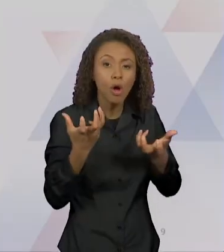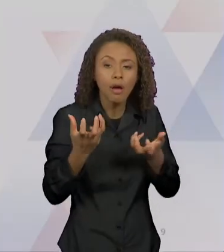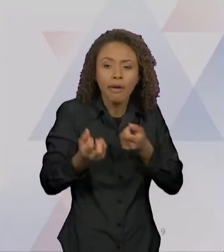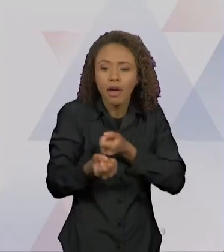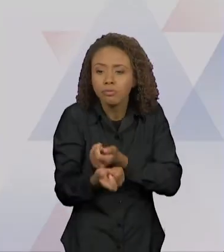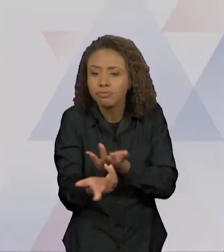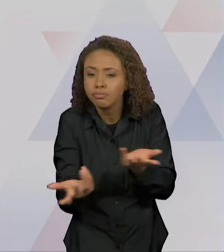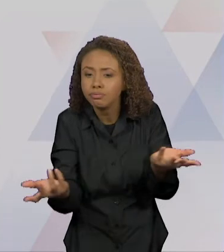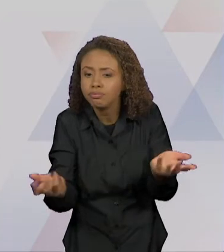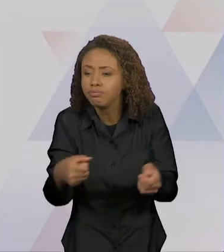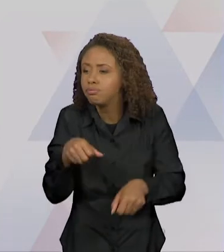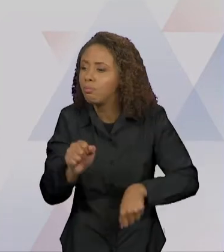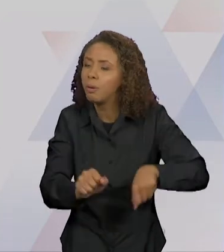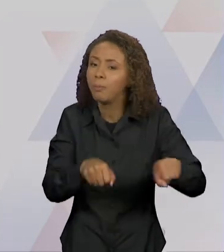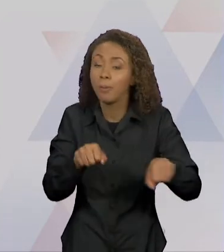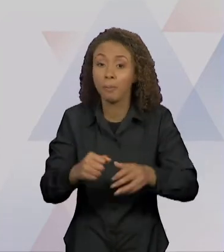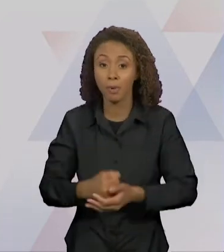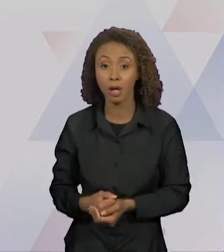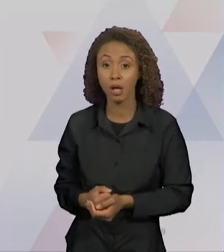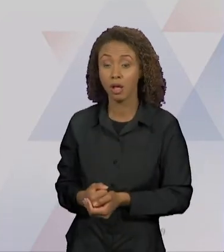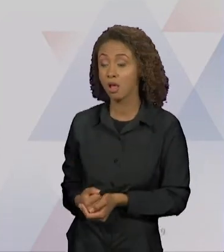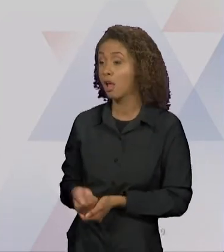ENSINOU A LIÇÃO DE CARNEIRINHO, CARNEIRÃO, PRESA